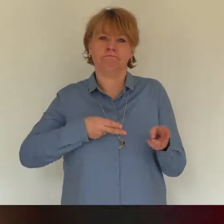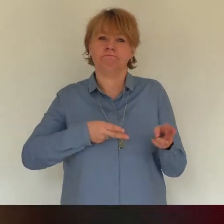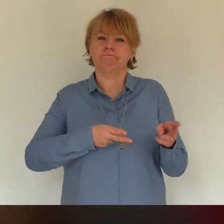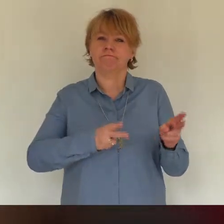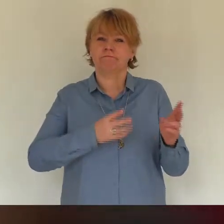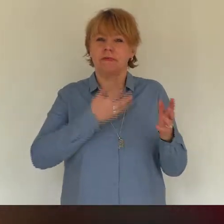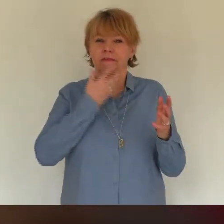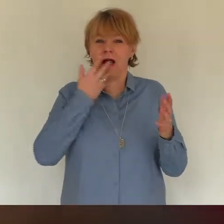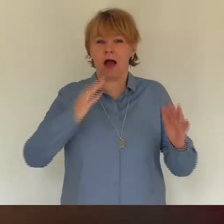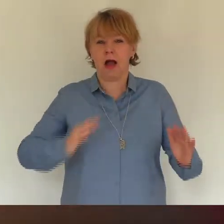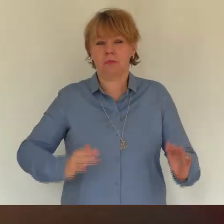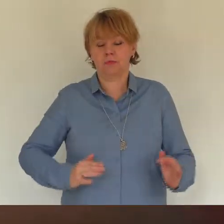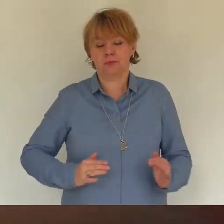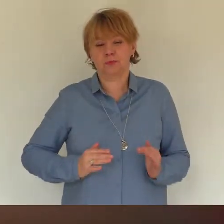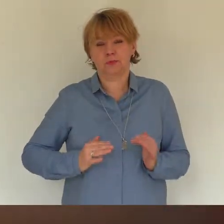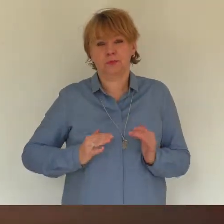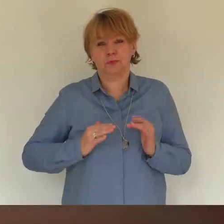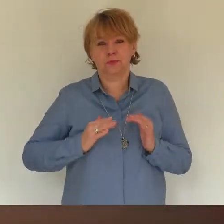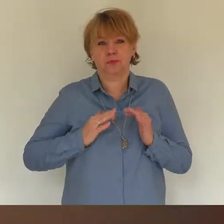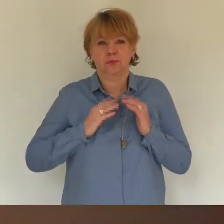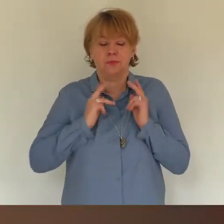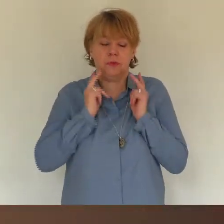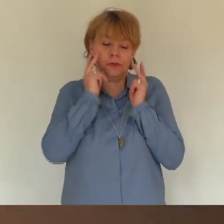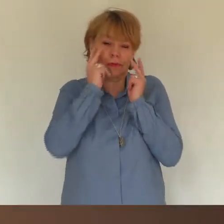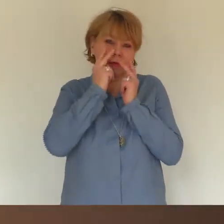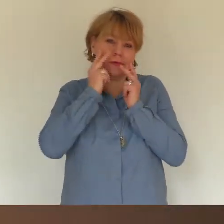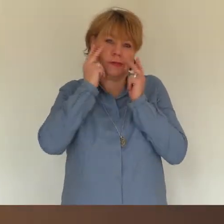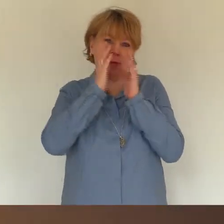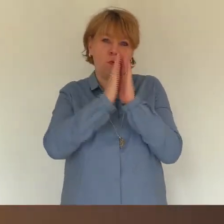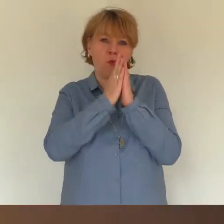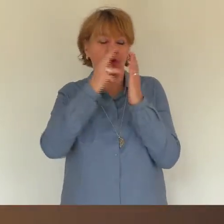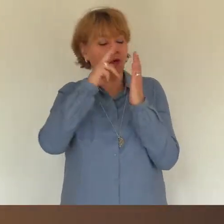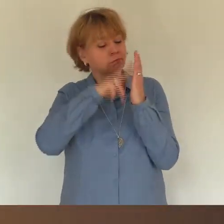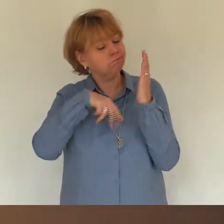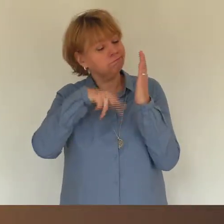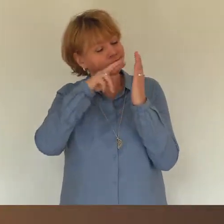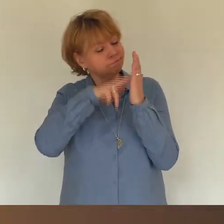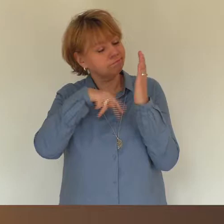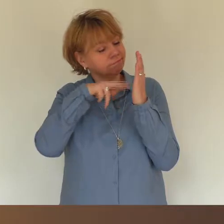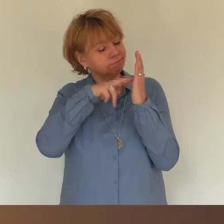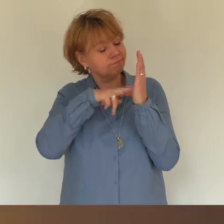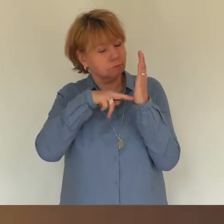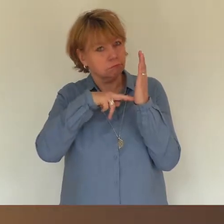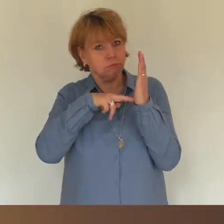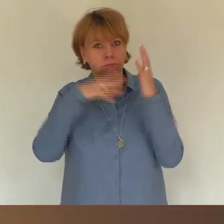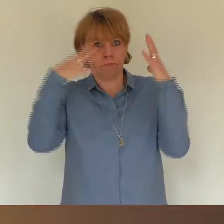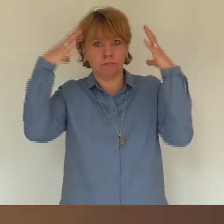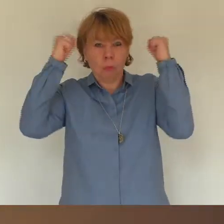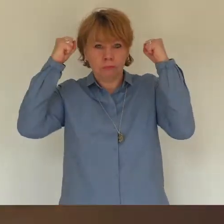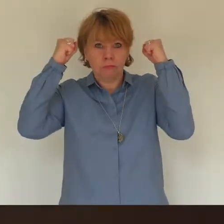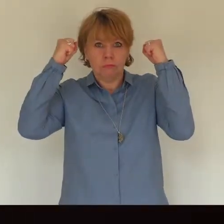und entspannt gelesen habe, als plötzlich das Licht ausging. Mein tauber Mann hat es